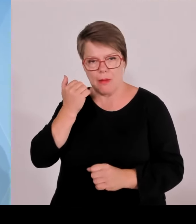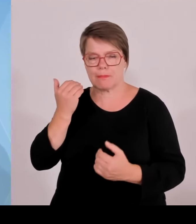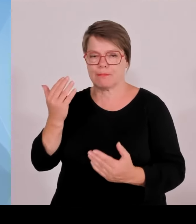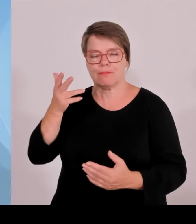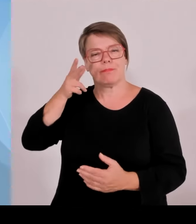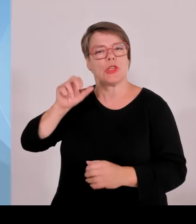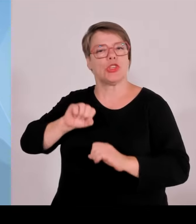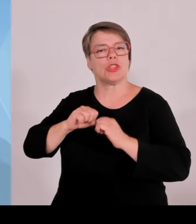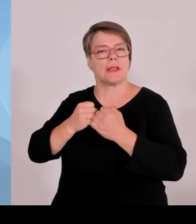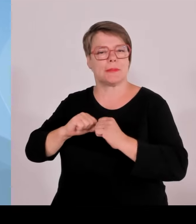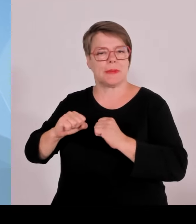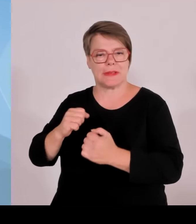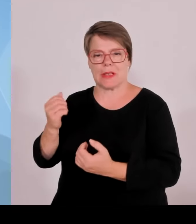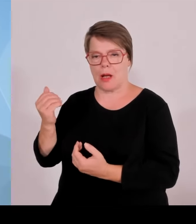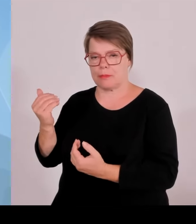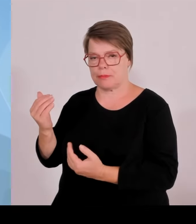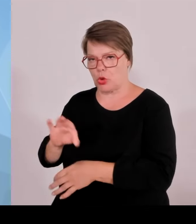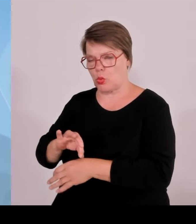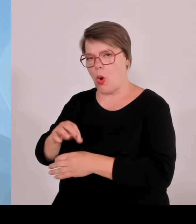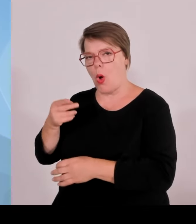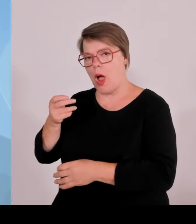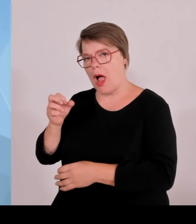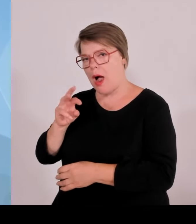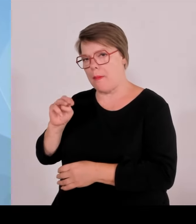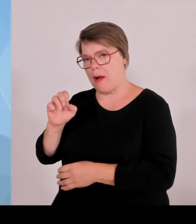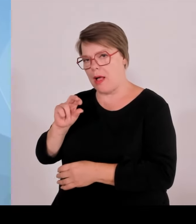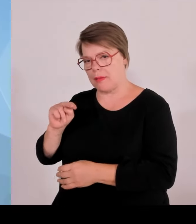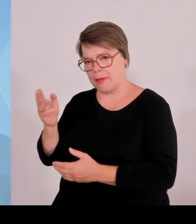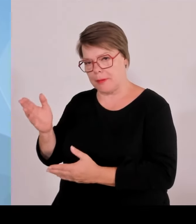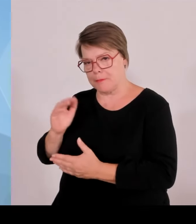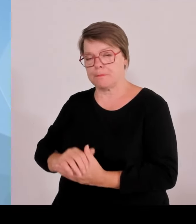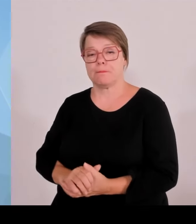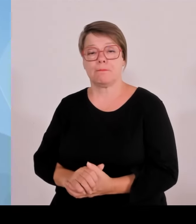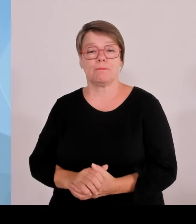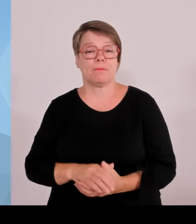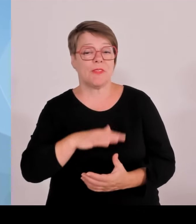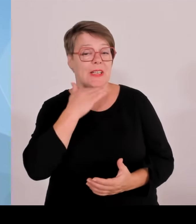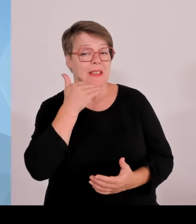Dr. Markus Söder im Ministerratsaal der Bayerischen Staatskanzlei stattgefunden hat.